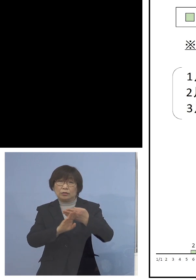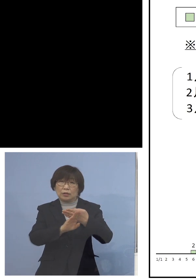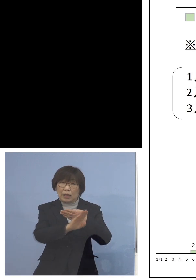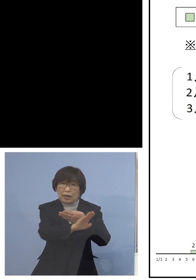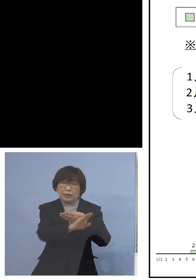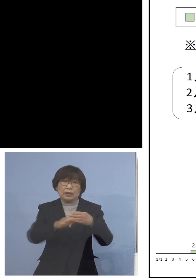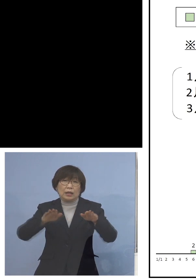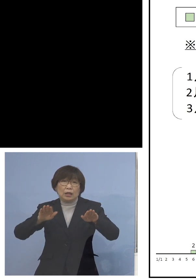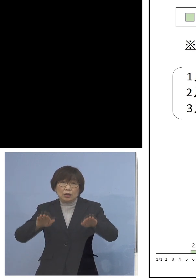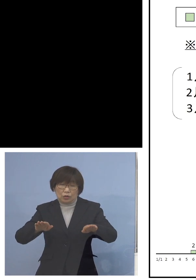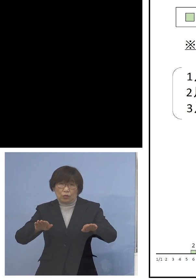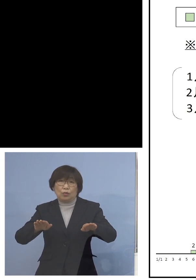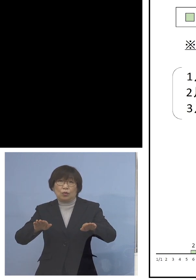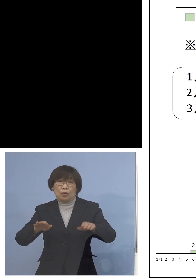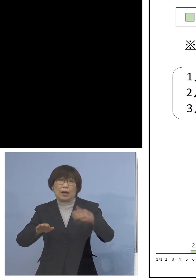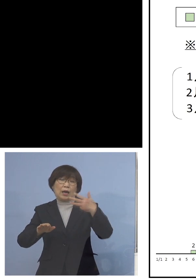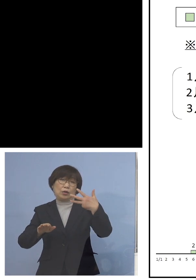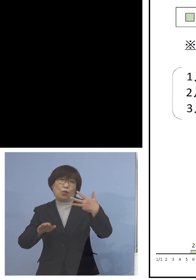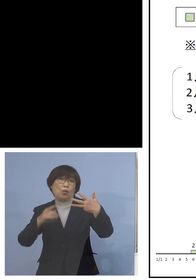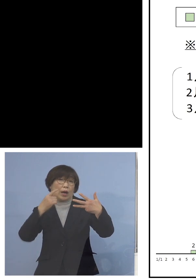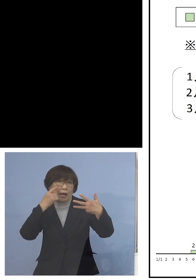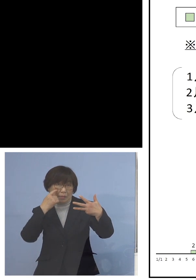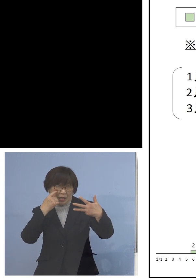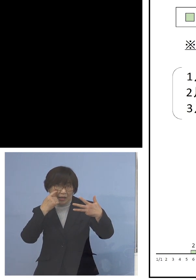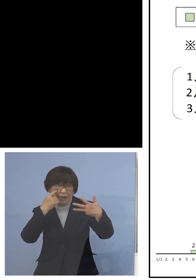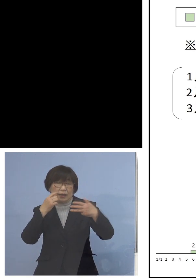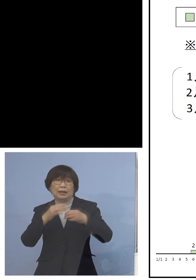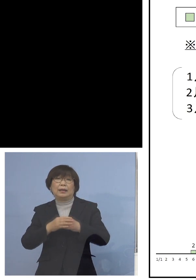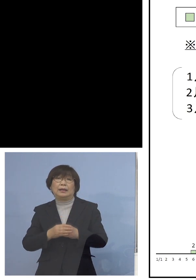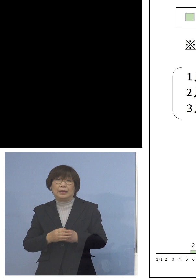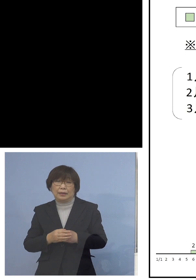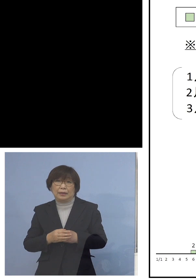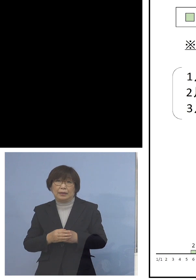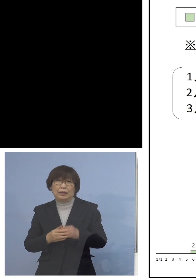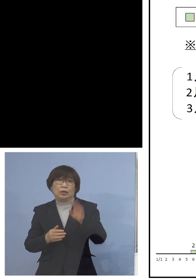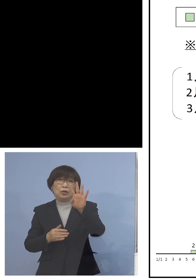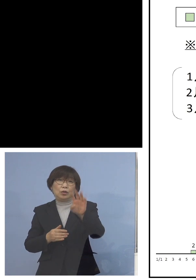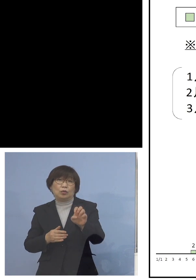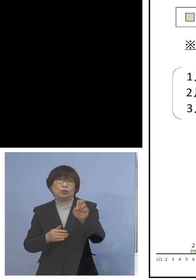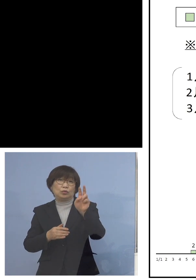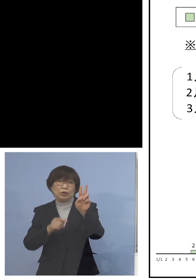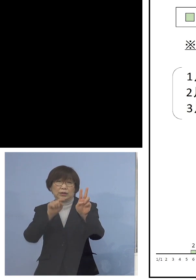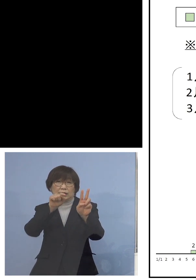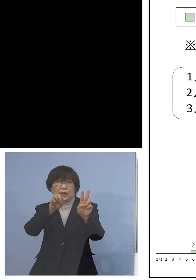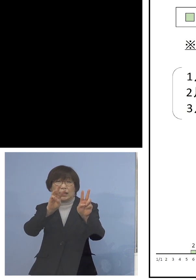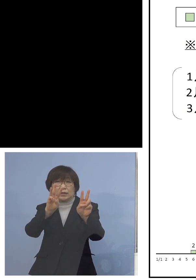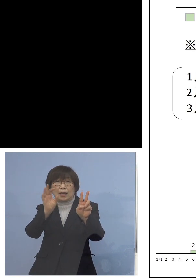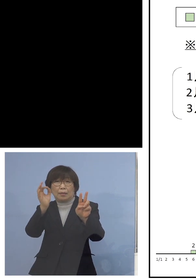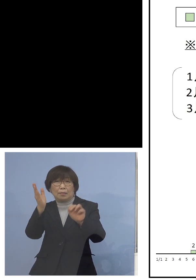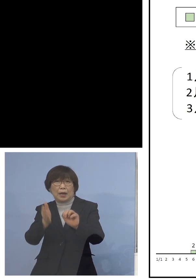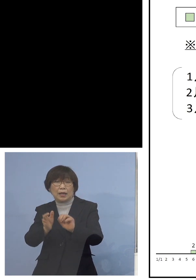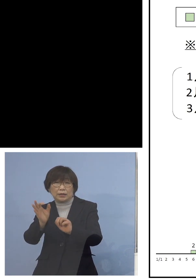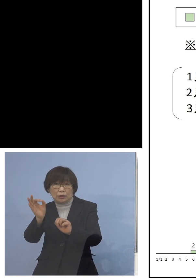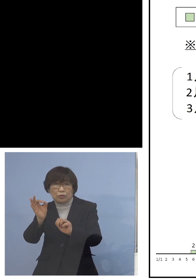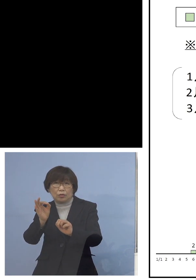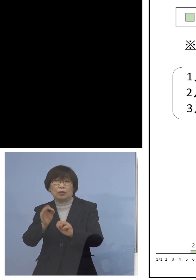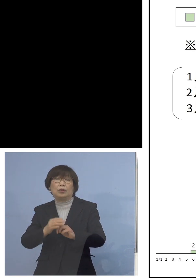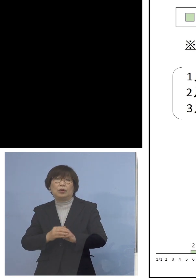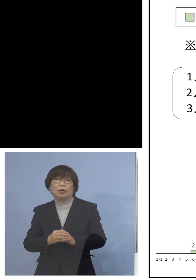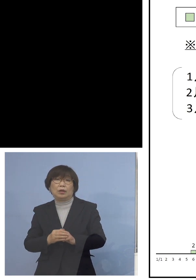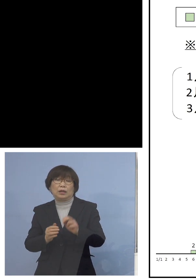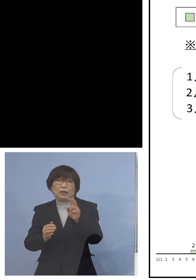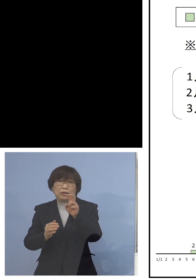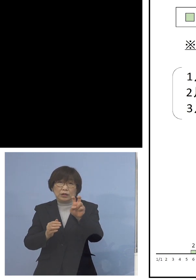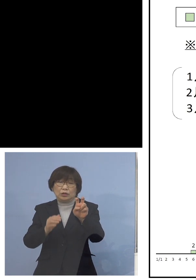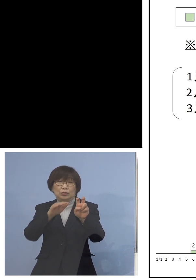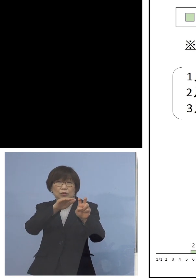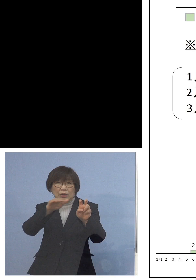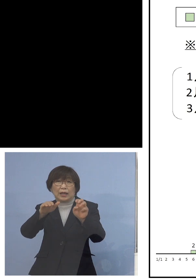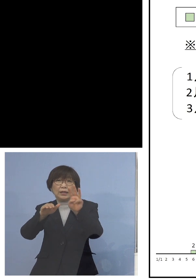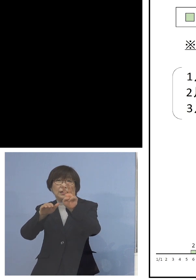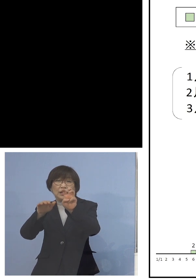8日になる訳でありますが42.3パーセント 20代、30代、40代という形で